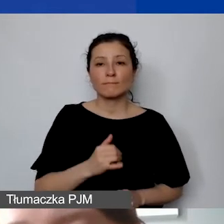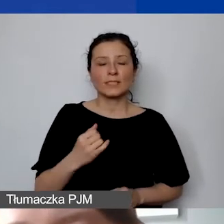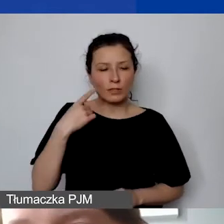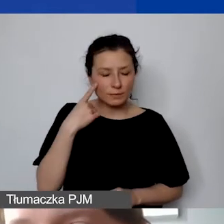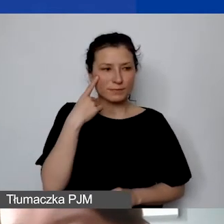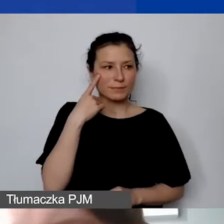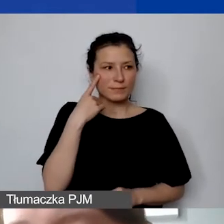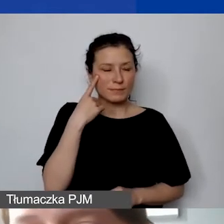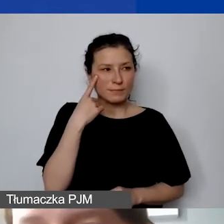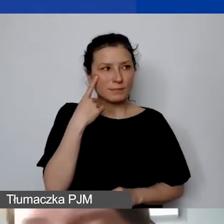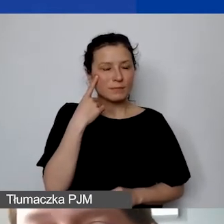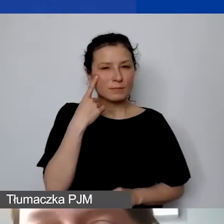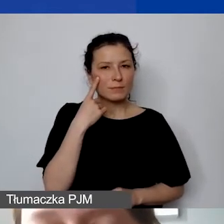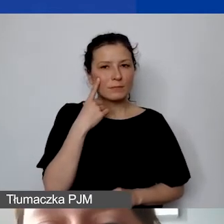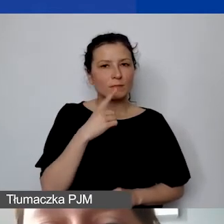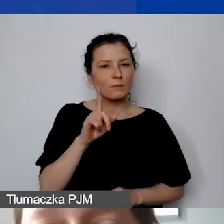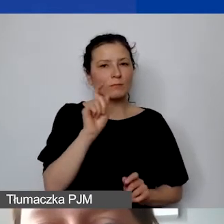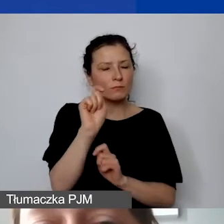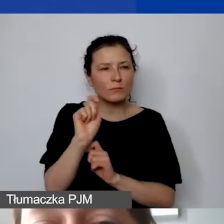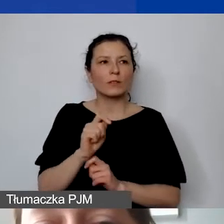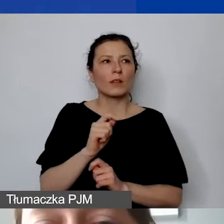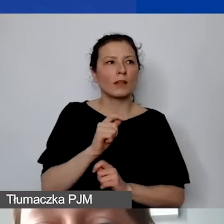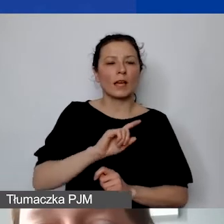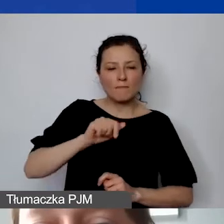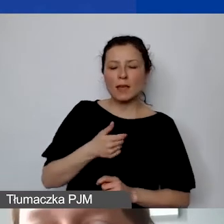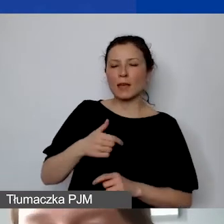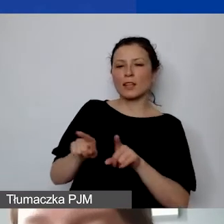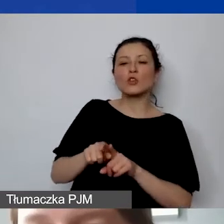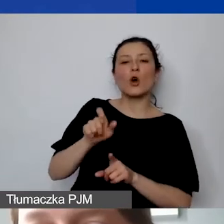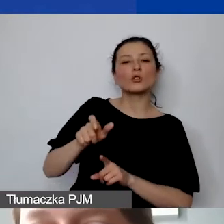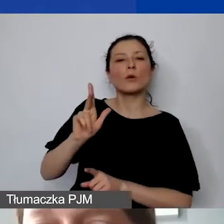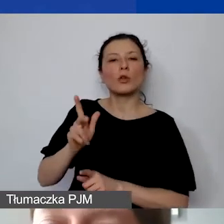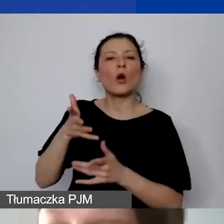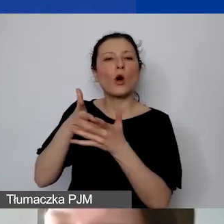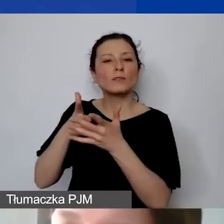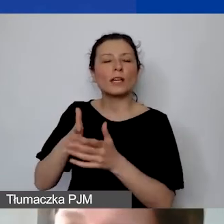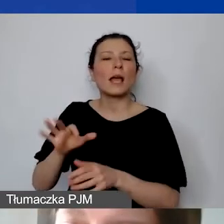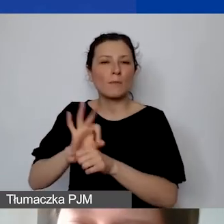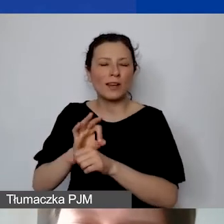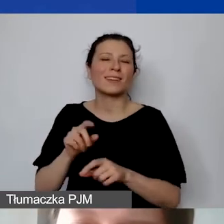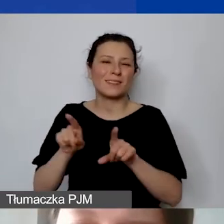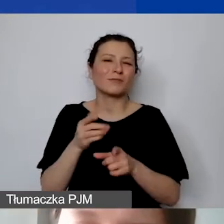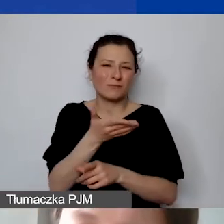jak i ekspertom/ekspertkom oceniającym projekt, to to, czy w budżecie zastosowano